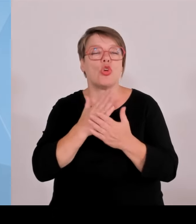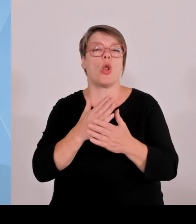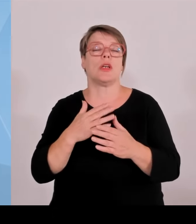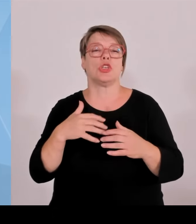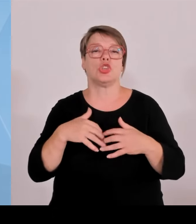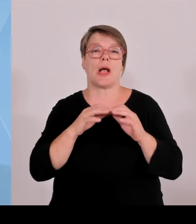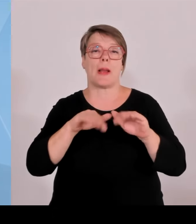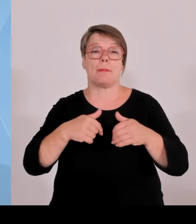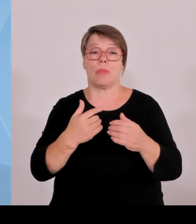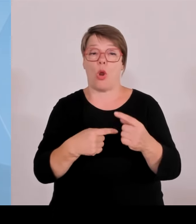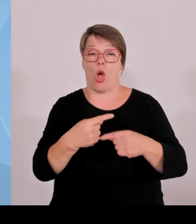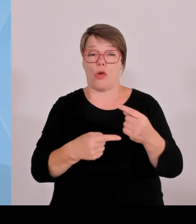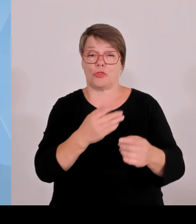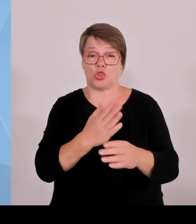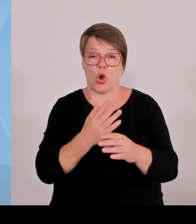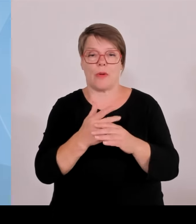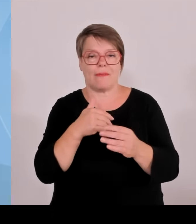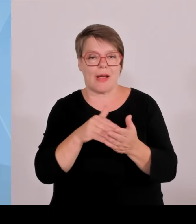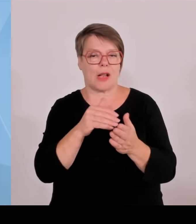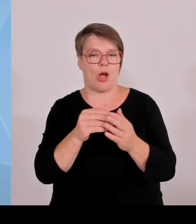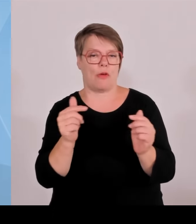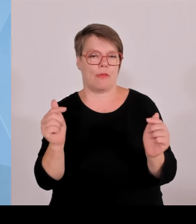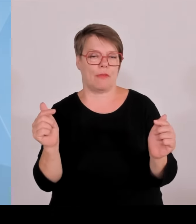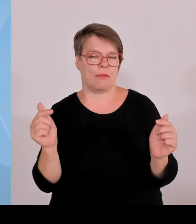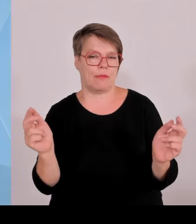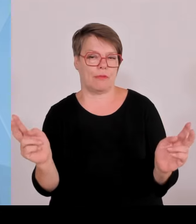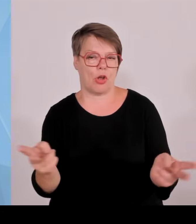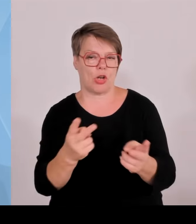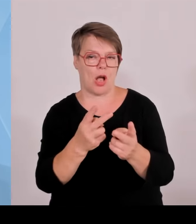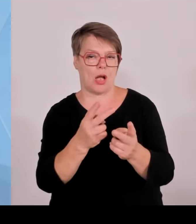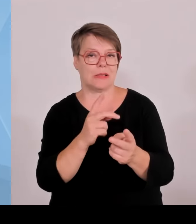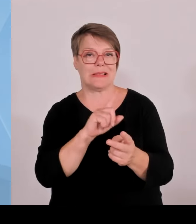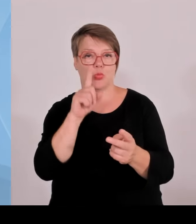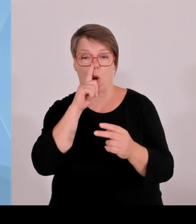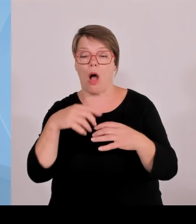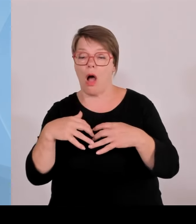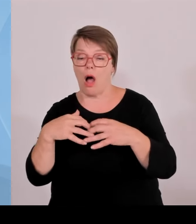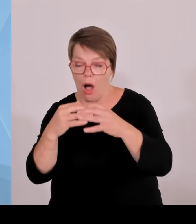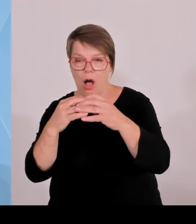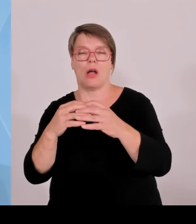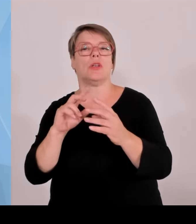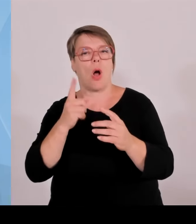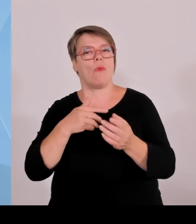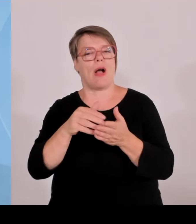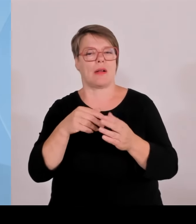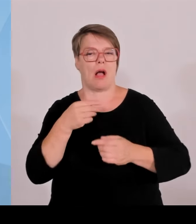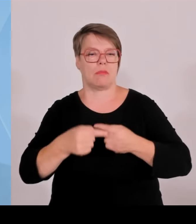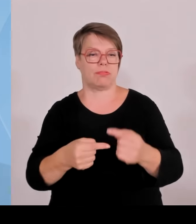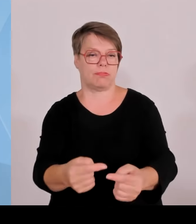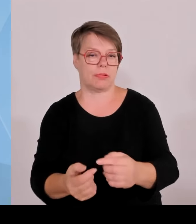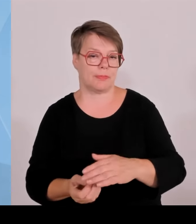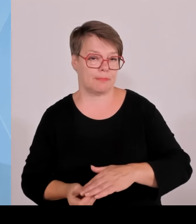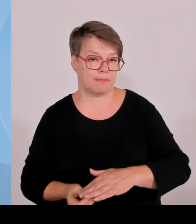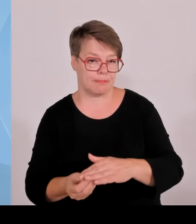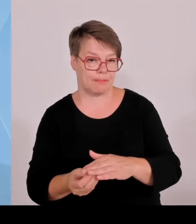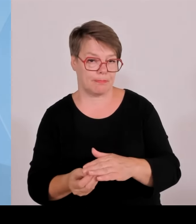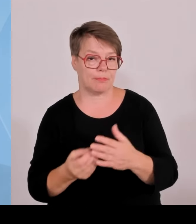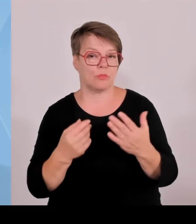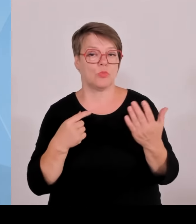großen Ausmaß der Fall. Wir wünschen uns natürlich, dass die in Bayern herbei geförderten Startups auch hier bleiben.